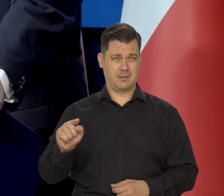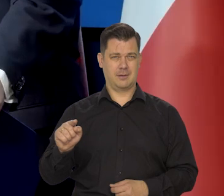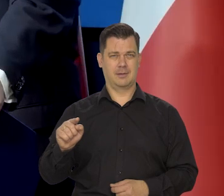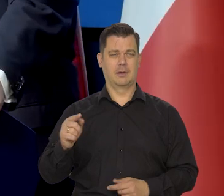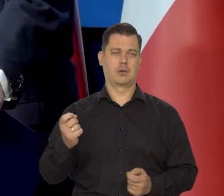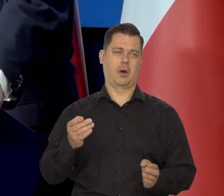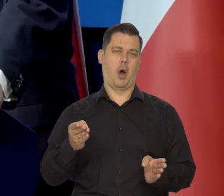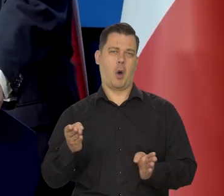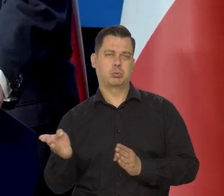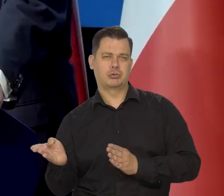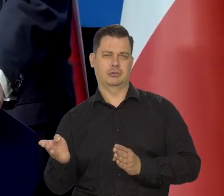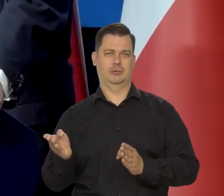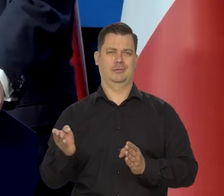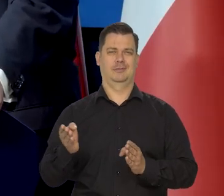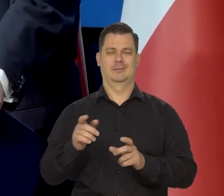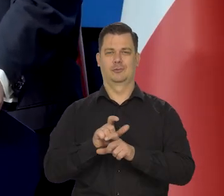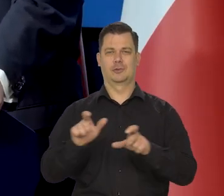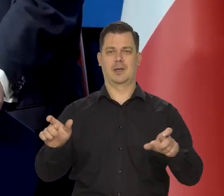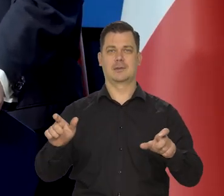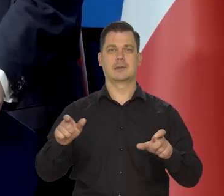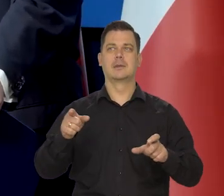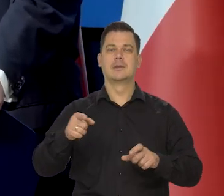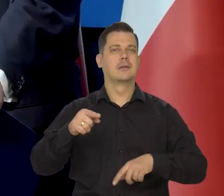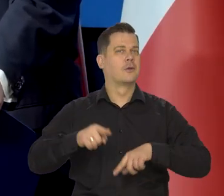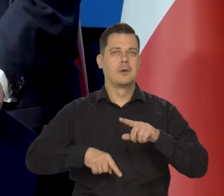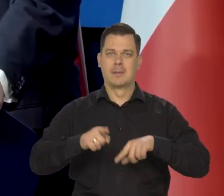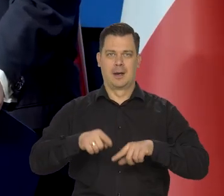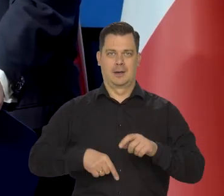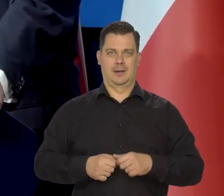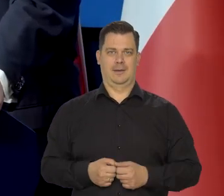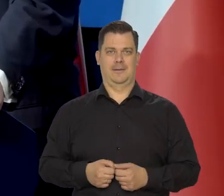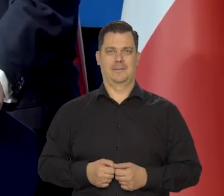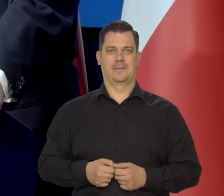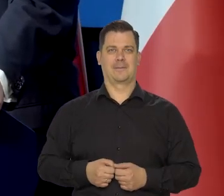z opóźnieniem albo nie całkiem, to jest podstawowe przesłanie.